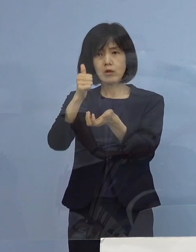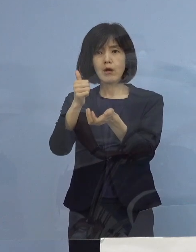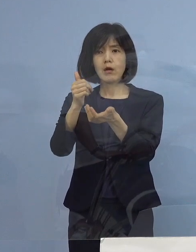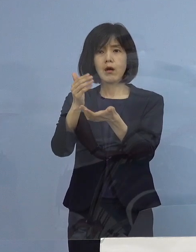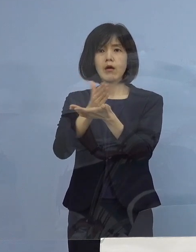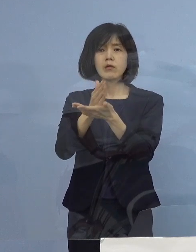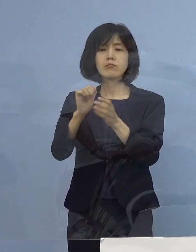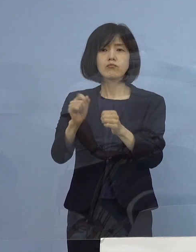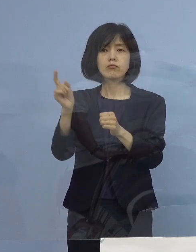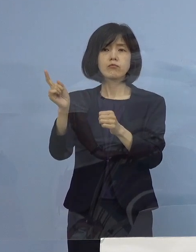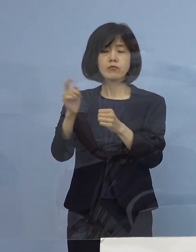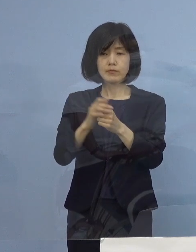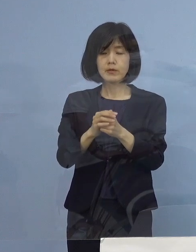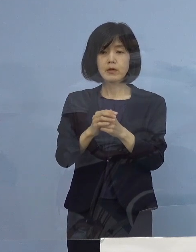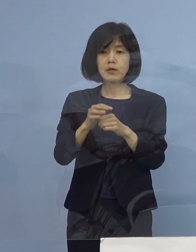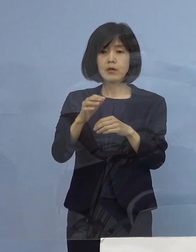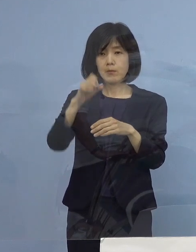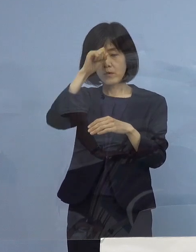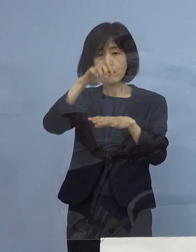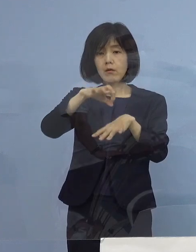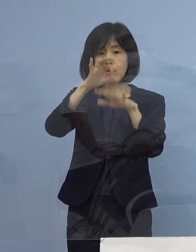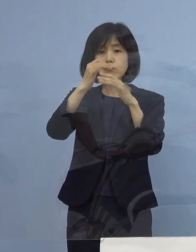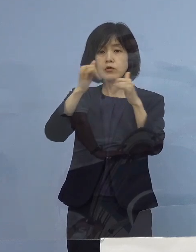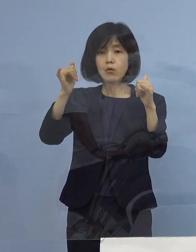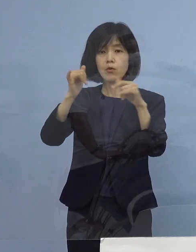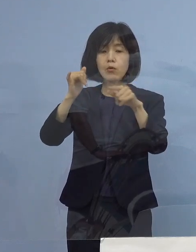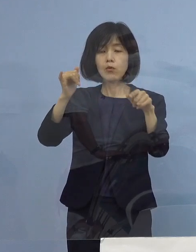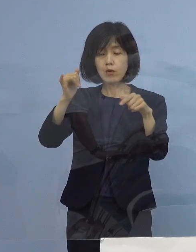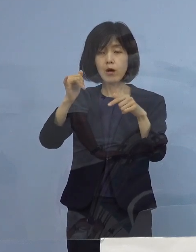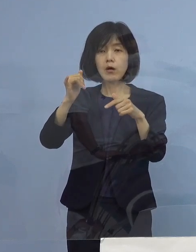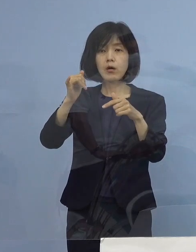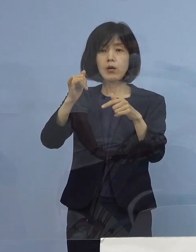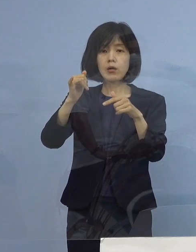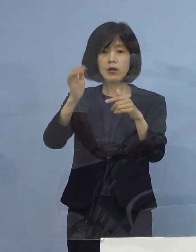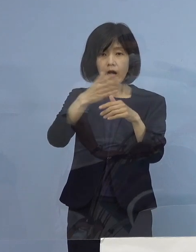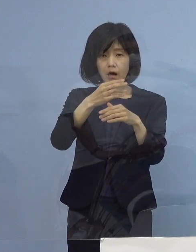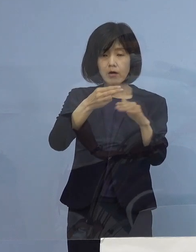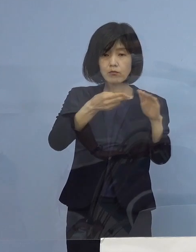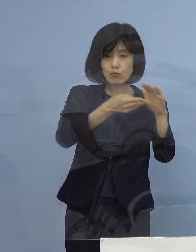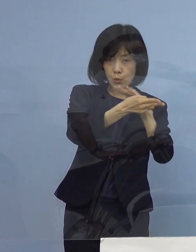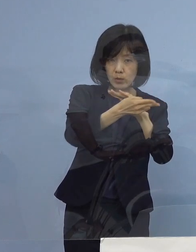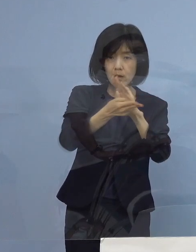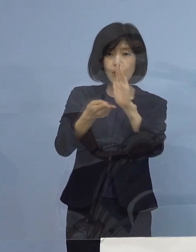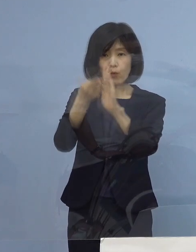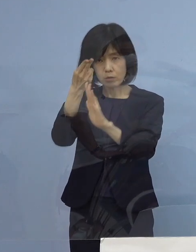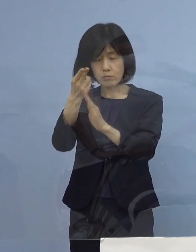そうした軽症者の中の判断をしていく ということになるかと思います